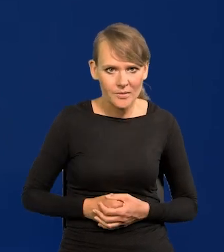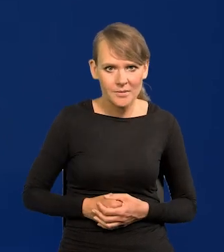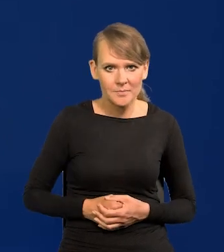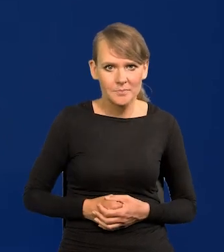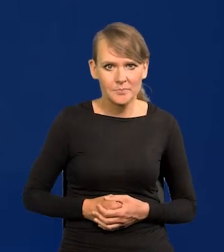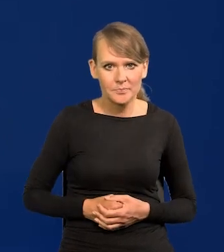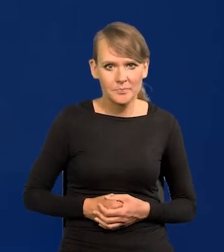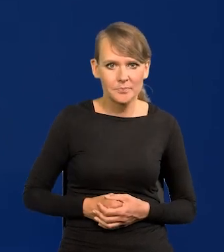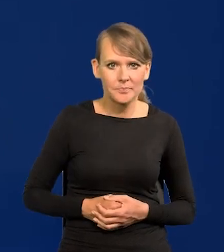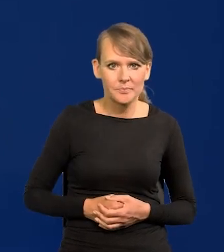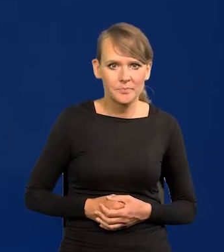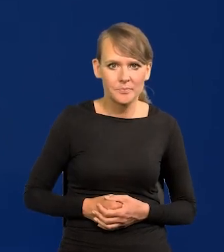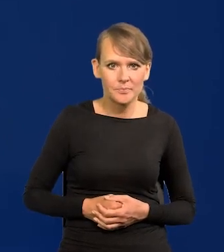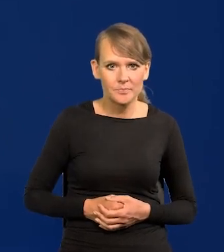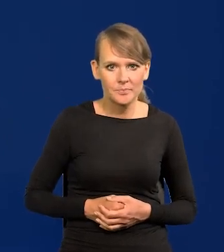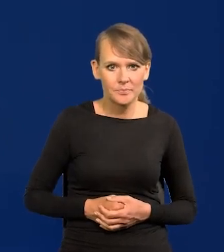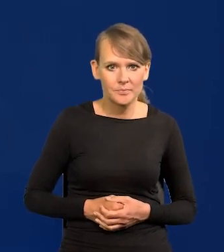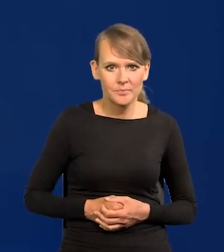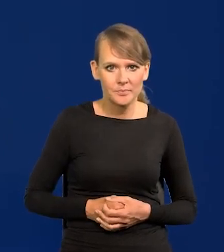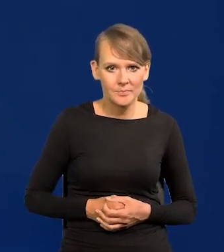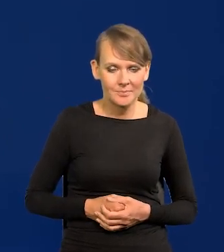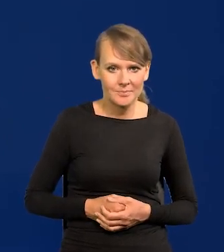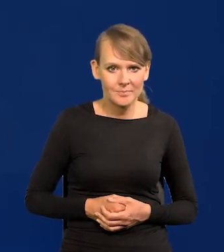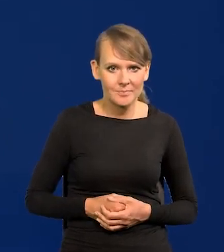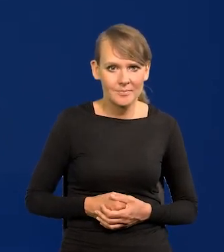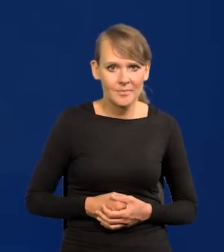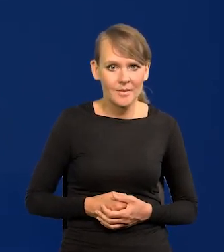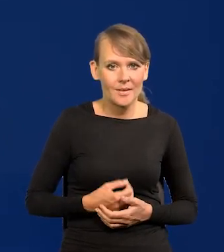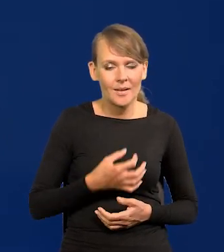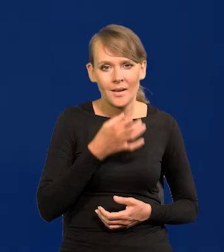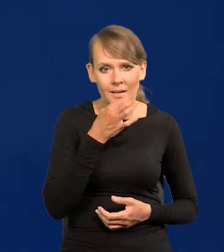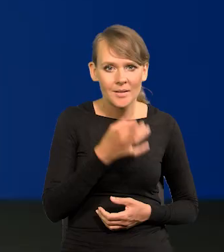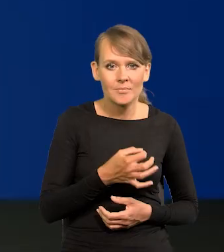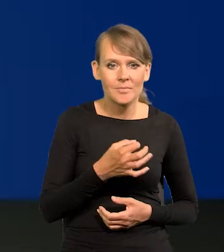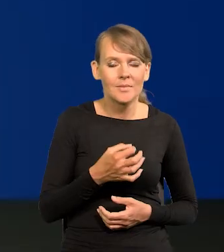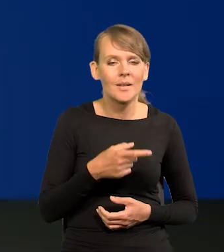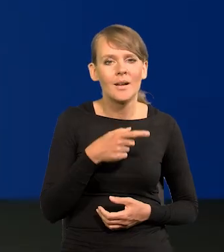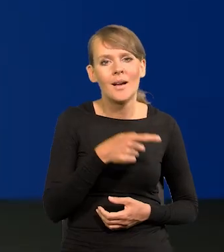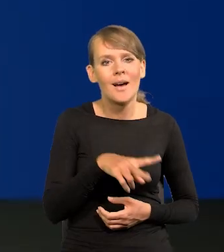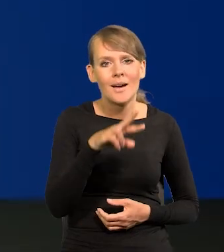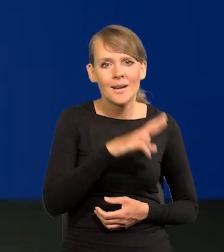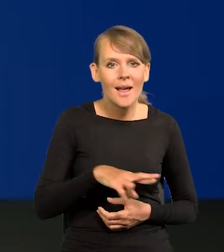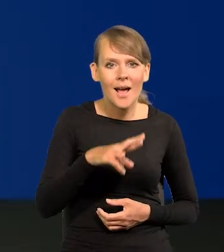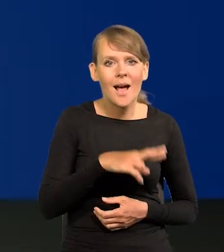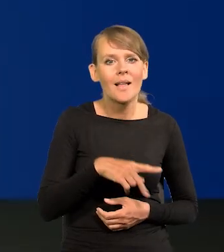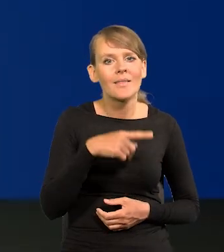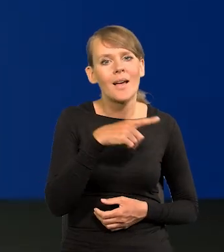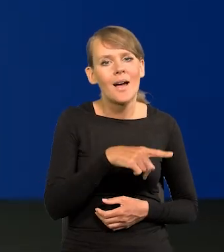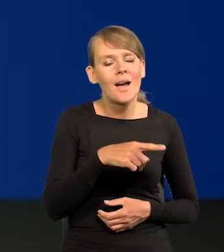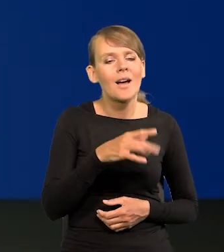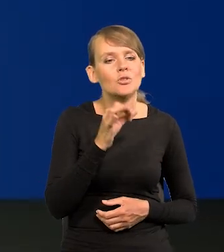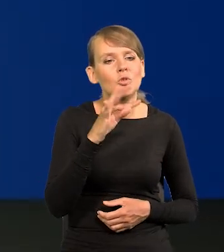Obniżka stóp procentowych we wrześniu jest możliwa i jak szybko Rada będzie schodzić z obecnego poziomu stóp?